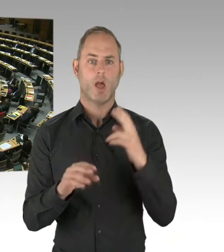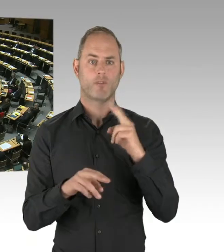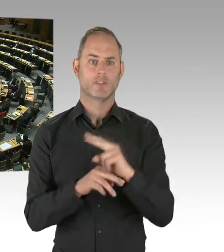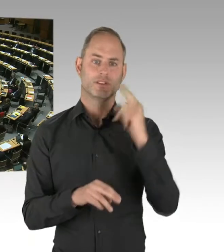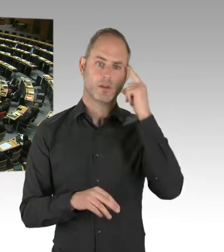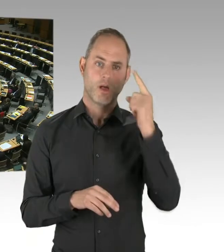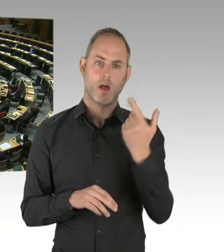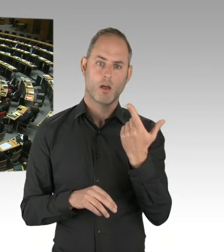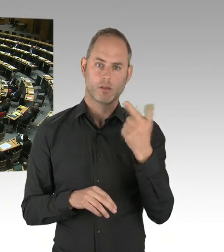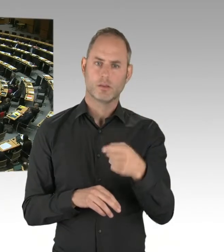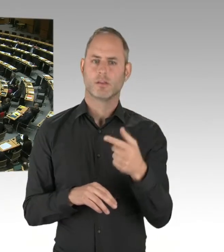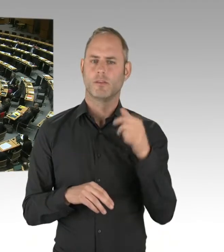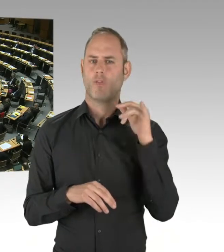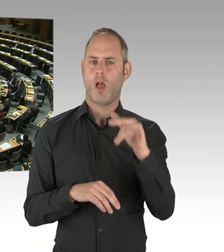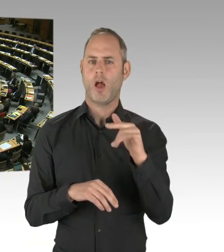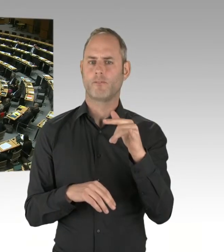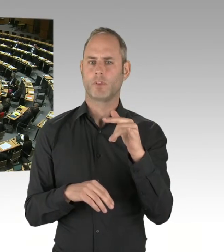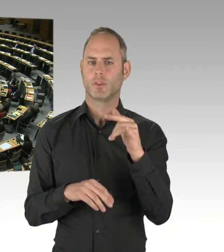(Präsidium) Herr Senator Kollatz, bitte schön.